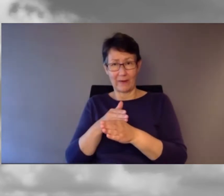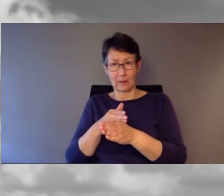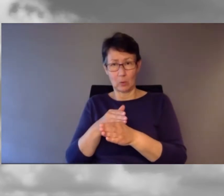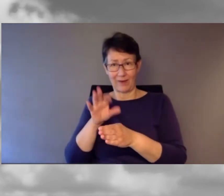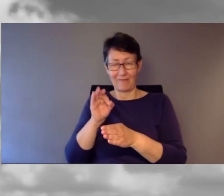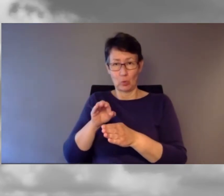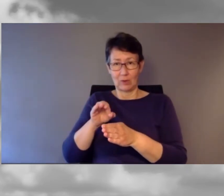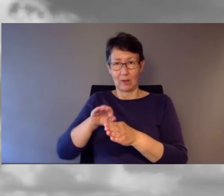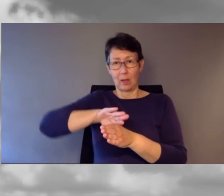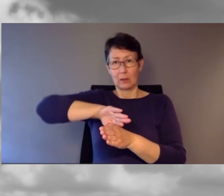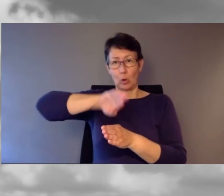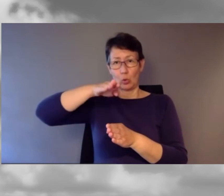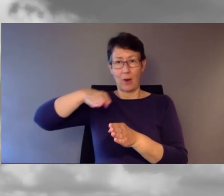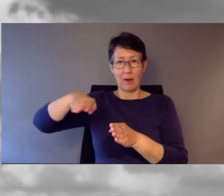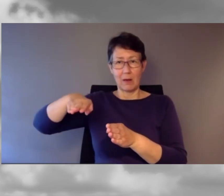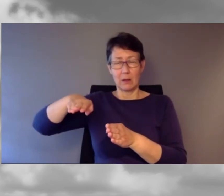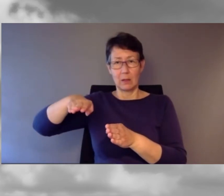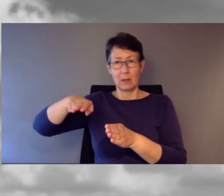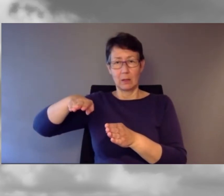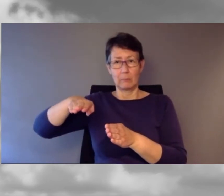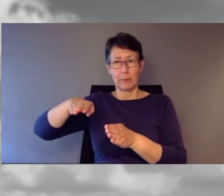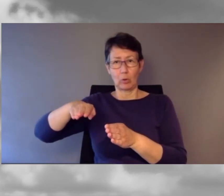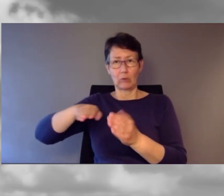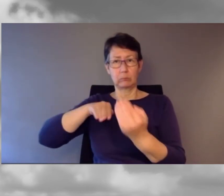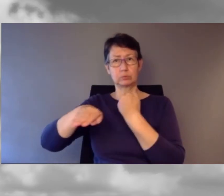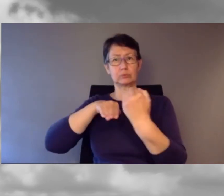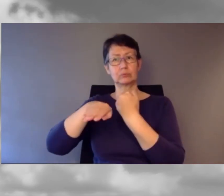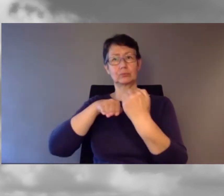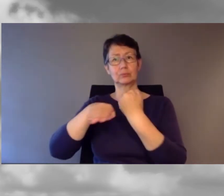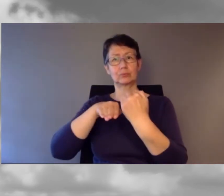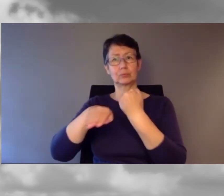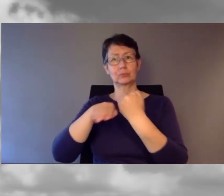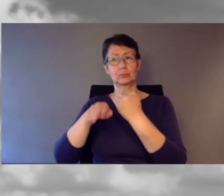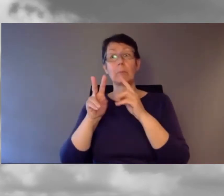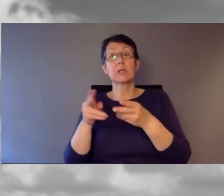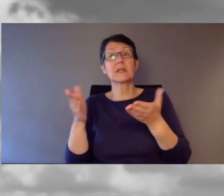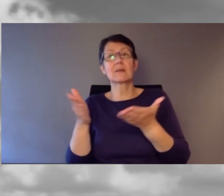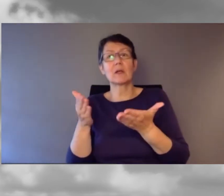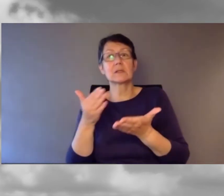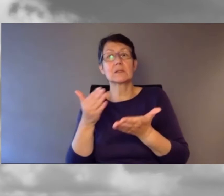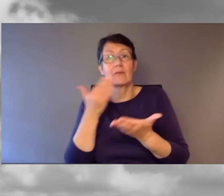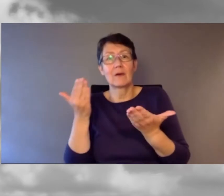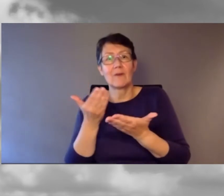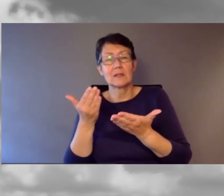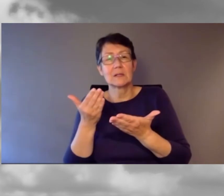war jetzt eine viel befahrene Strasse. Was war passiert? Aufgrund einer sehr heftigen Kundgebung am Bahnhof